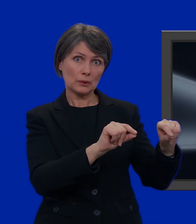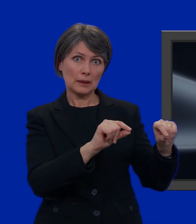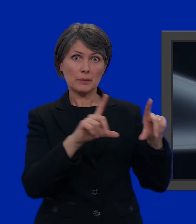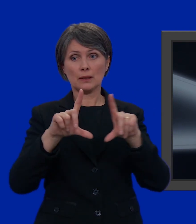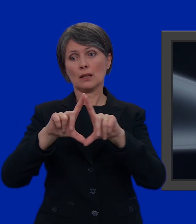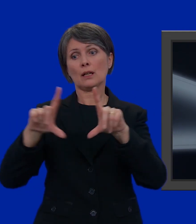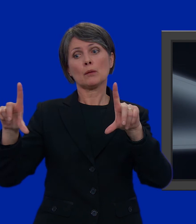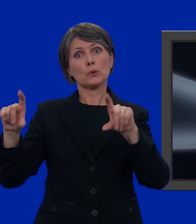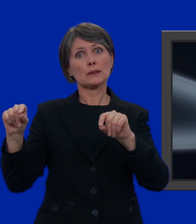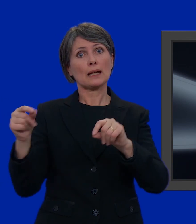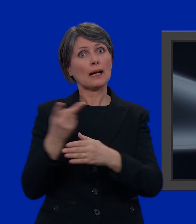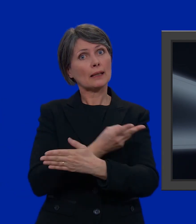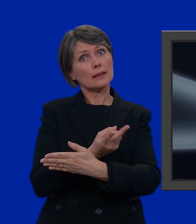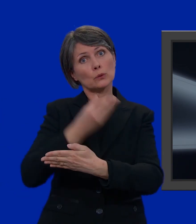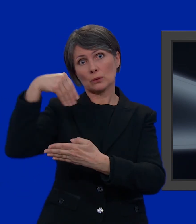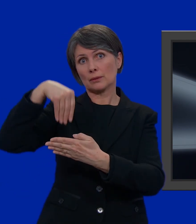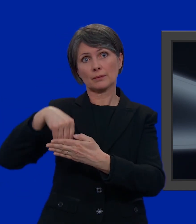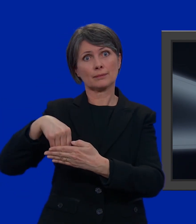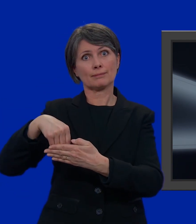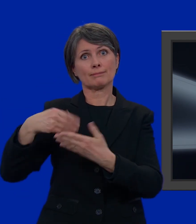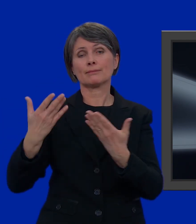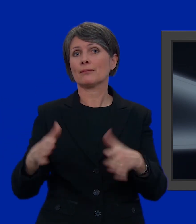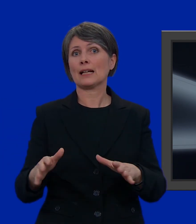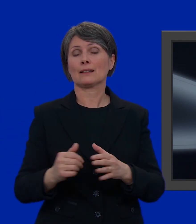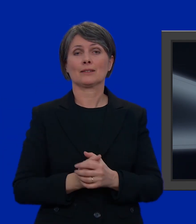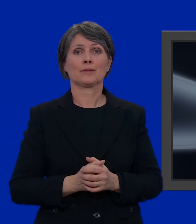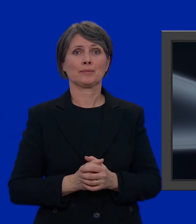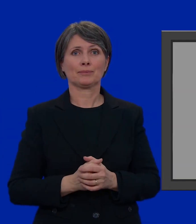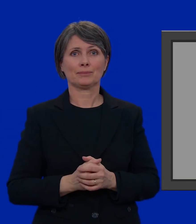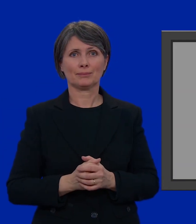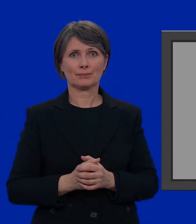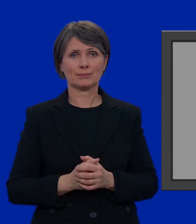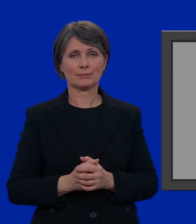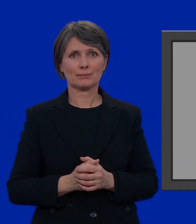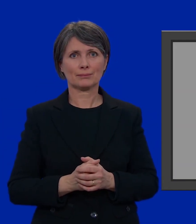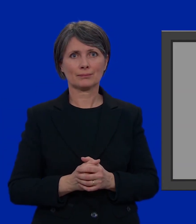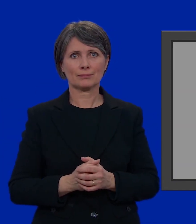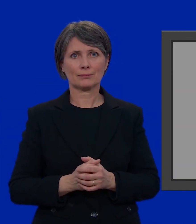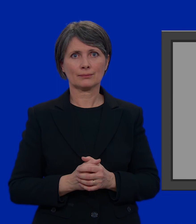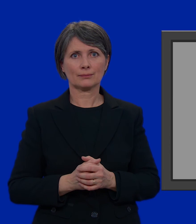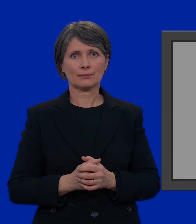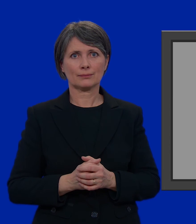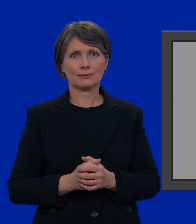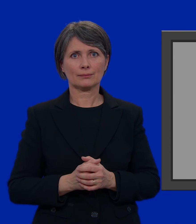assieme la busta più piccola, e metterla nella busta più grande. Fatto.